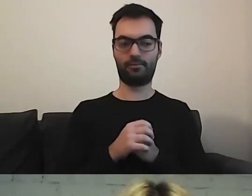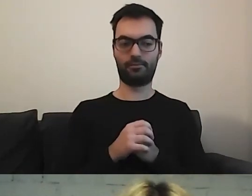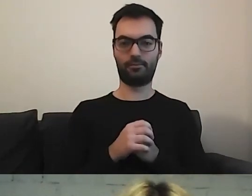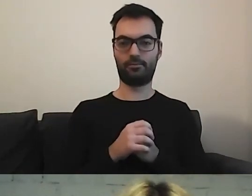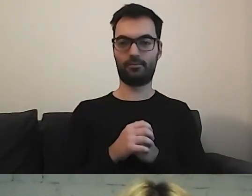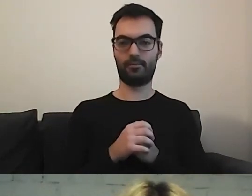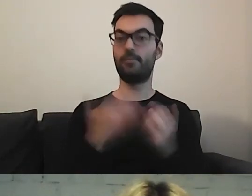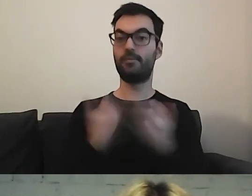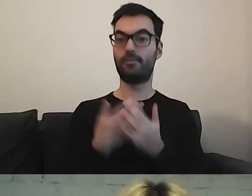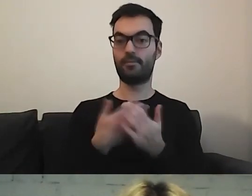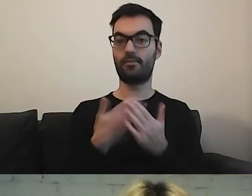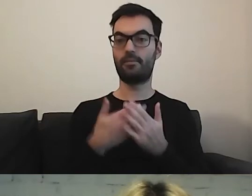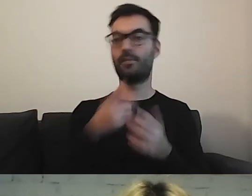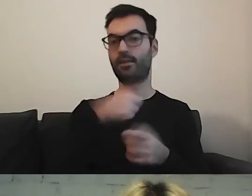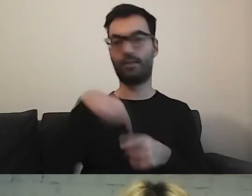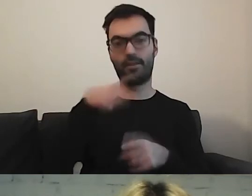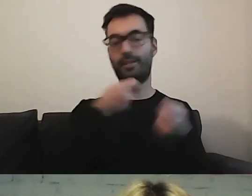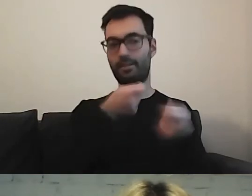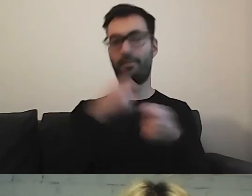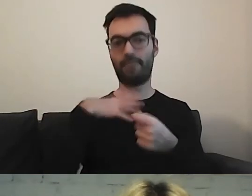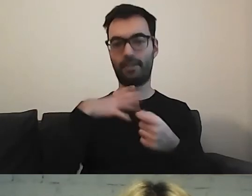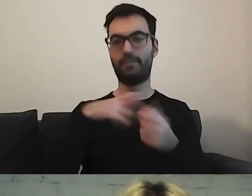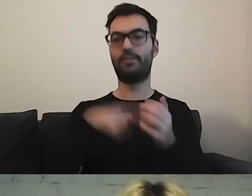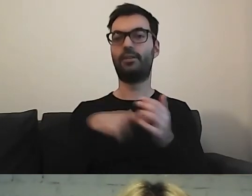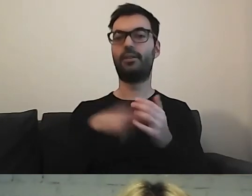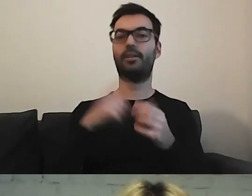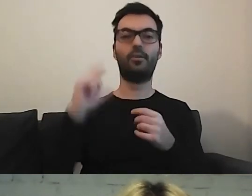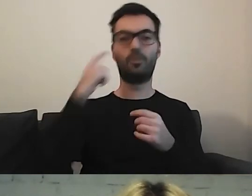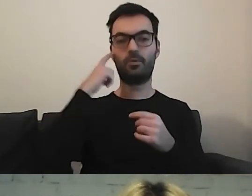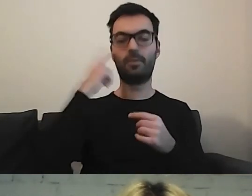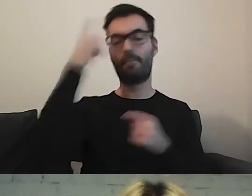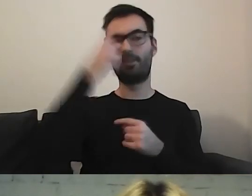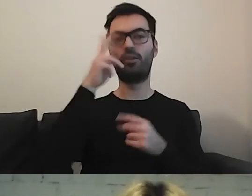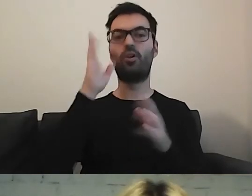Dlatego zachęcam państwa do myślenia o odbiorcach.